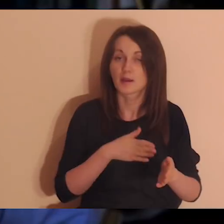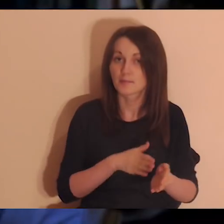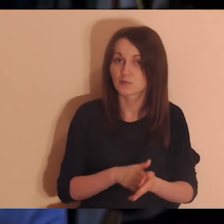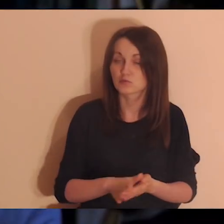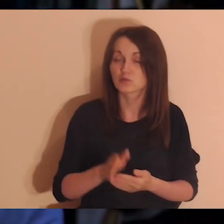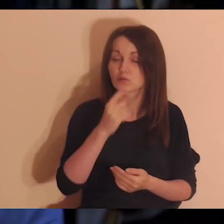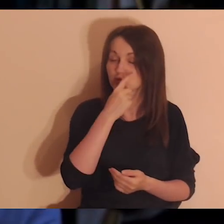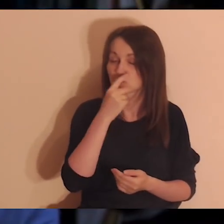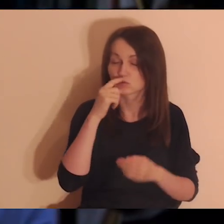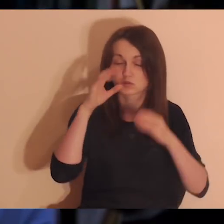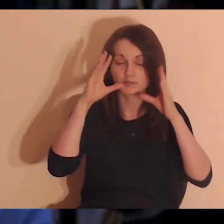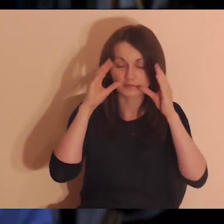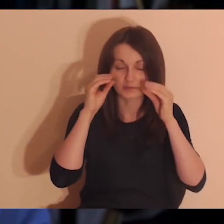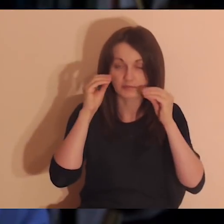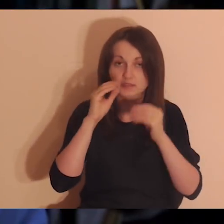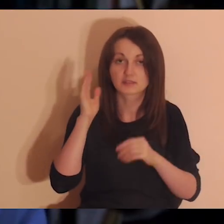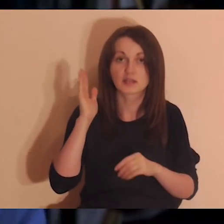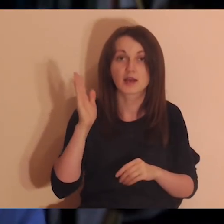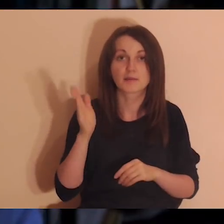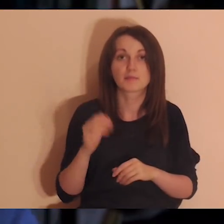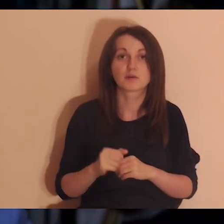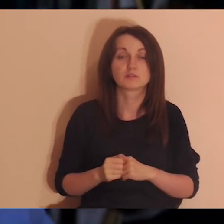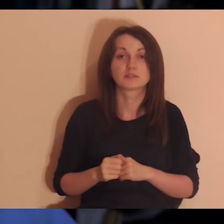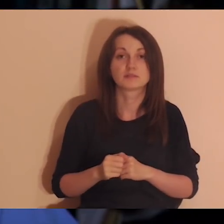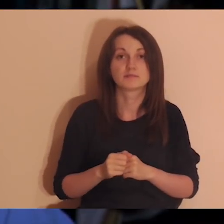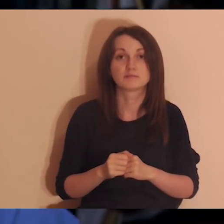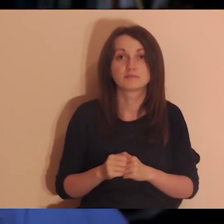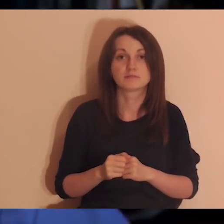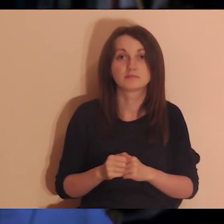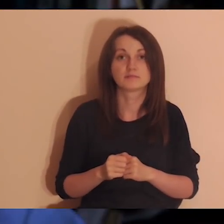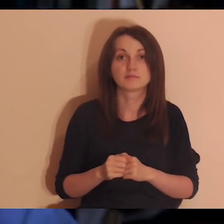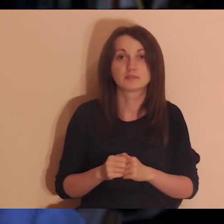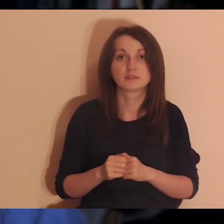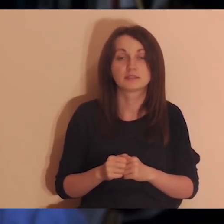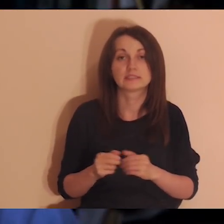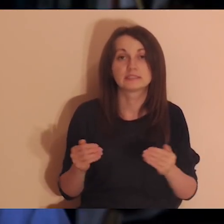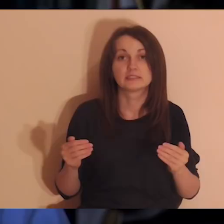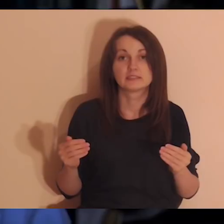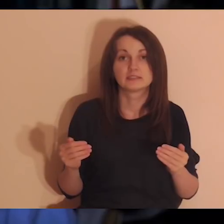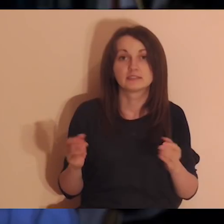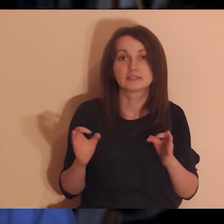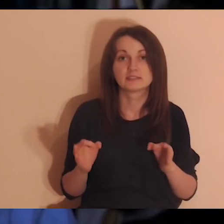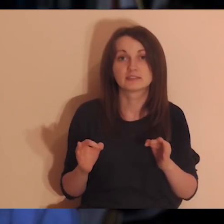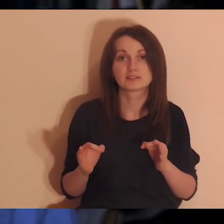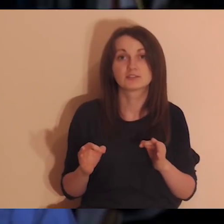Początek - wyobrażam sobie z zamkniętymi oczami - a później robię wyjątek, bo na medytacjach niczego nie piszemy